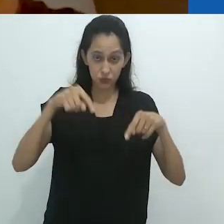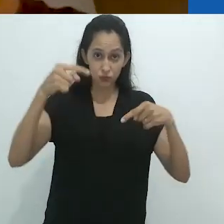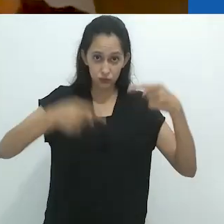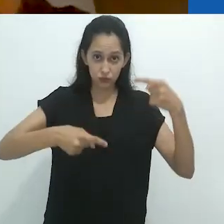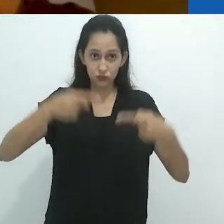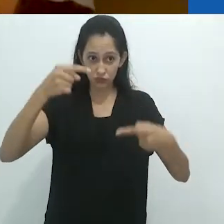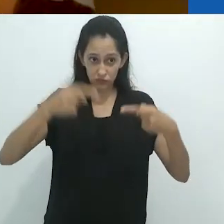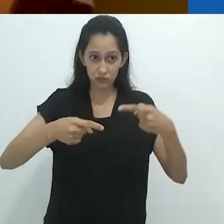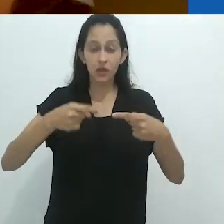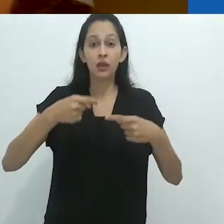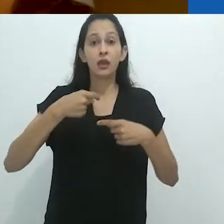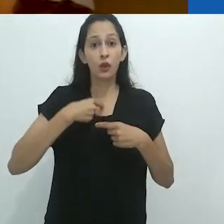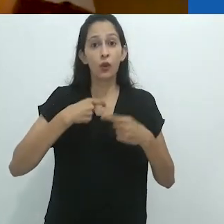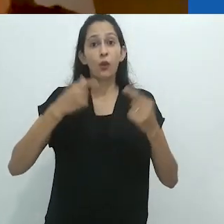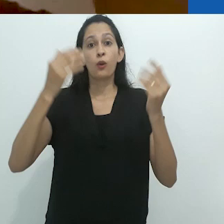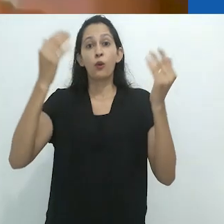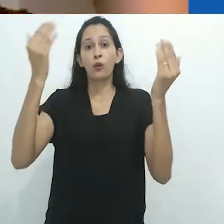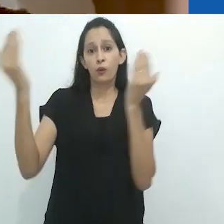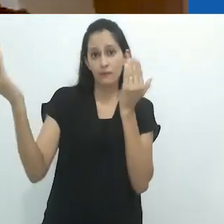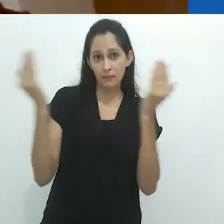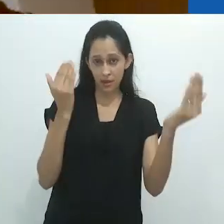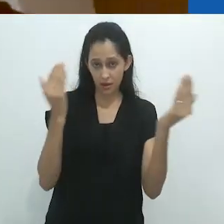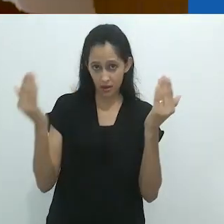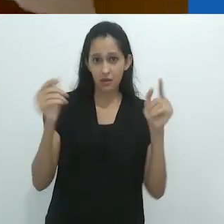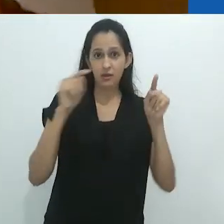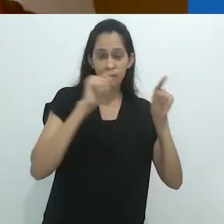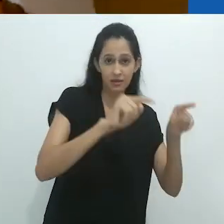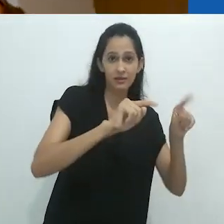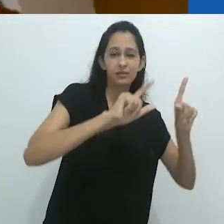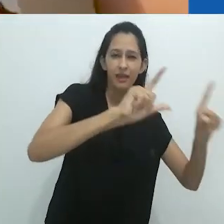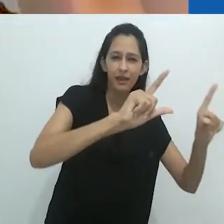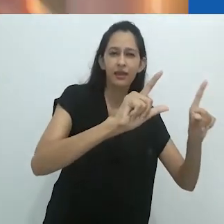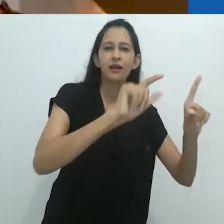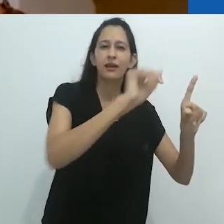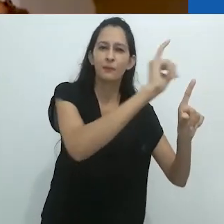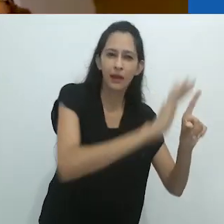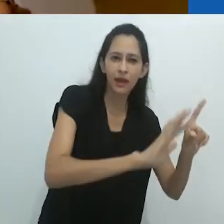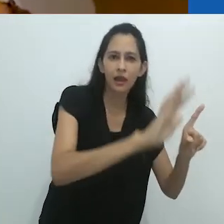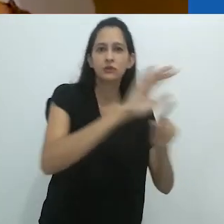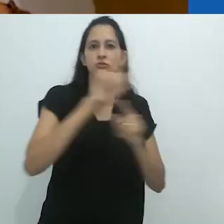O que estou falando aqui é que estou contrastando radio, telas,